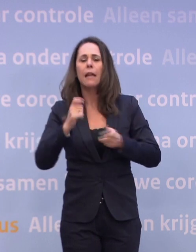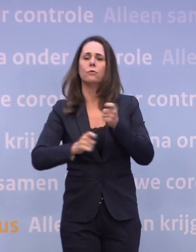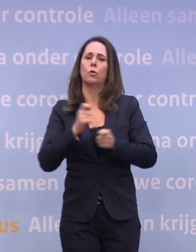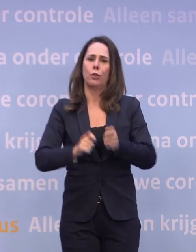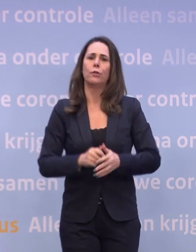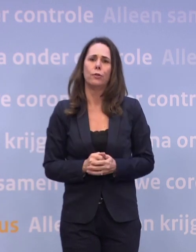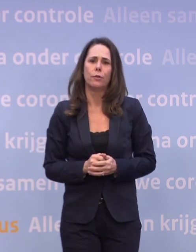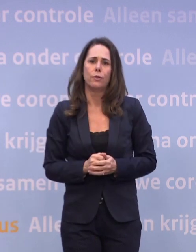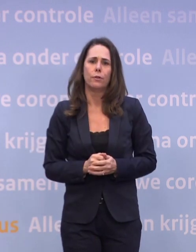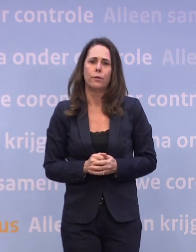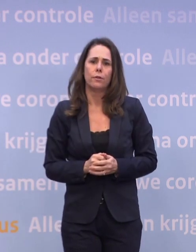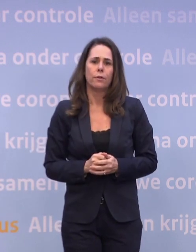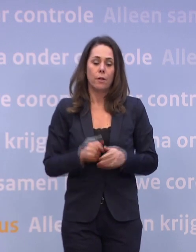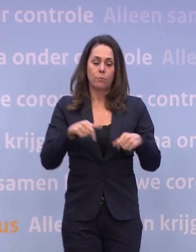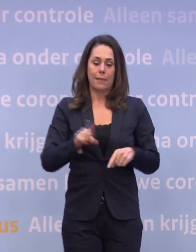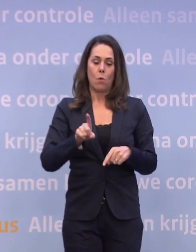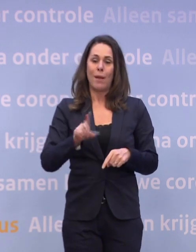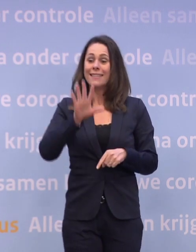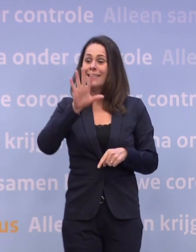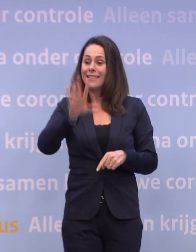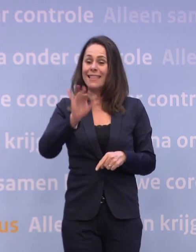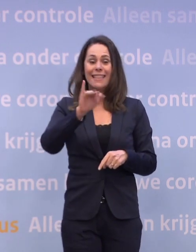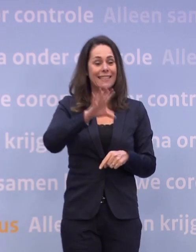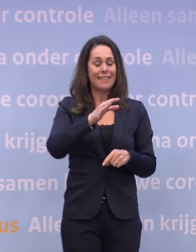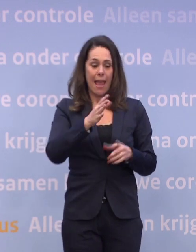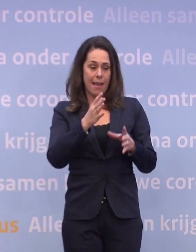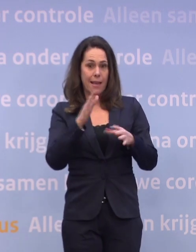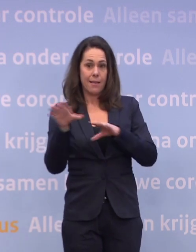Nou, op dit moment wordt die tien ic-plekken voorzien in de tweede helft van januari.